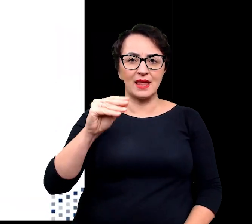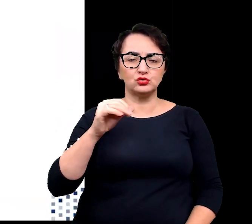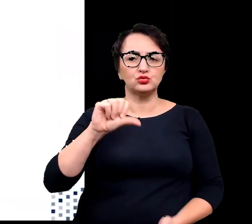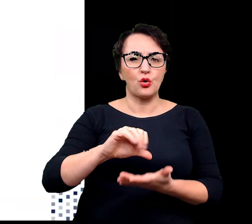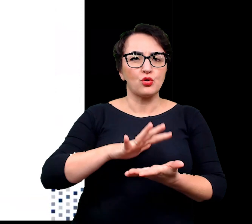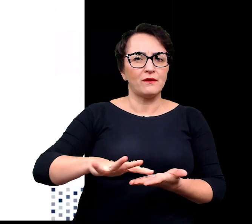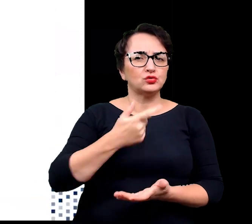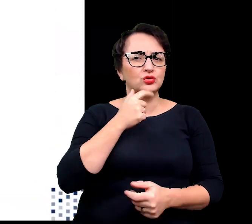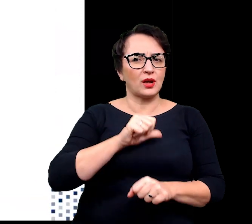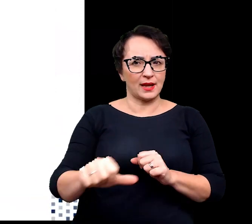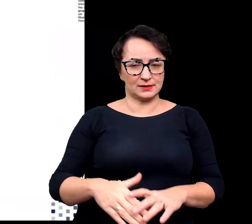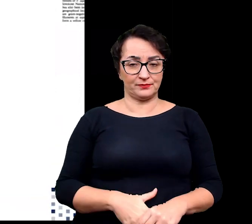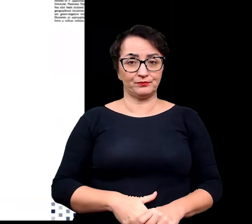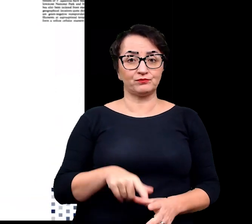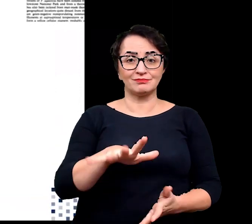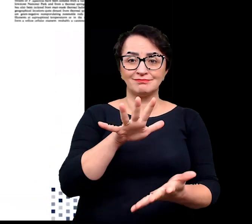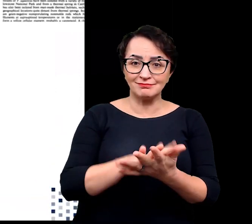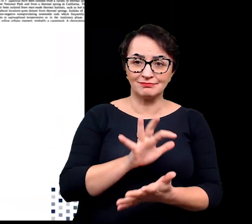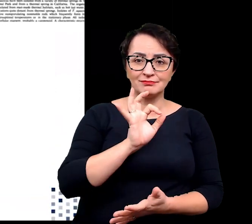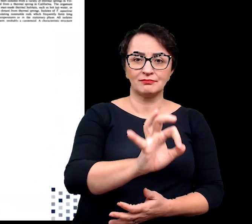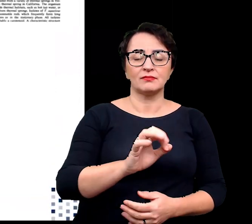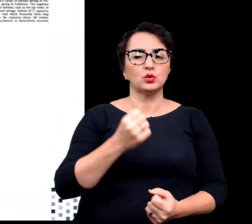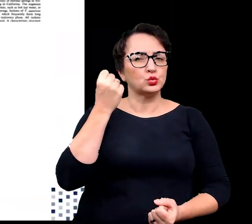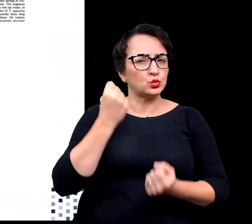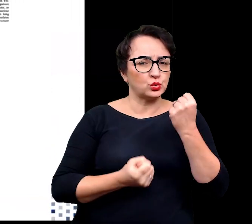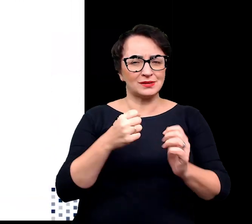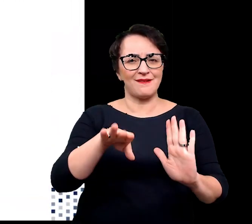Jest to siedlisko charakteryzujące się trudnymi warunkami wykraczającymi